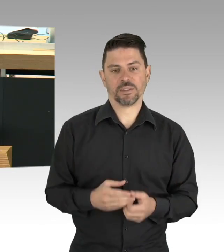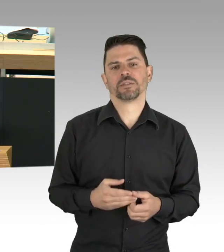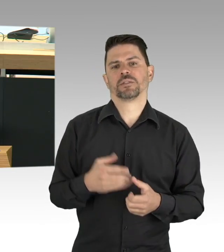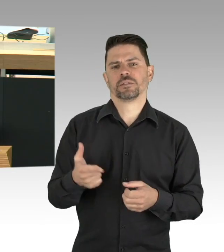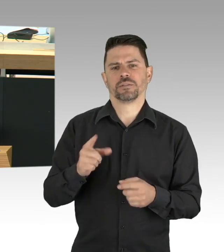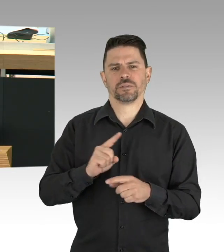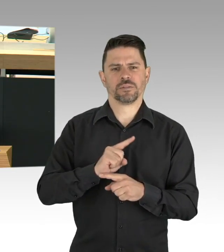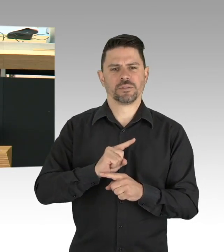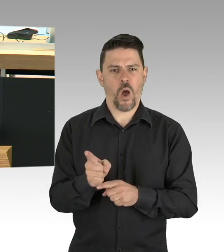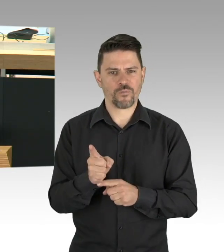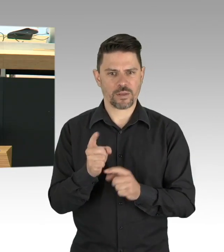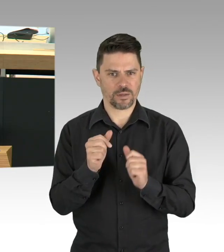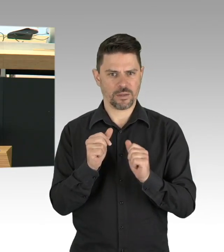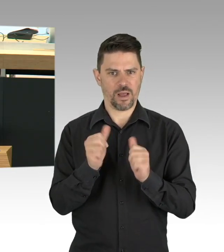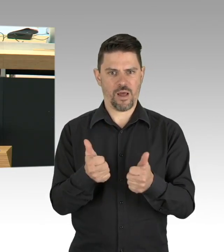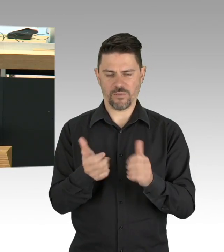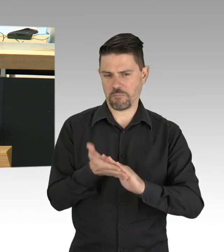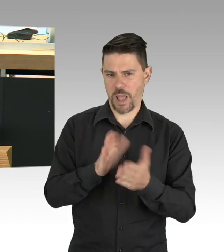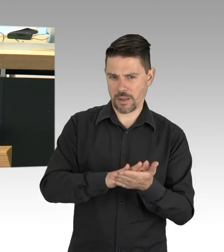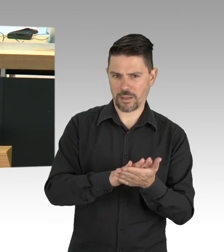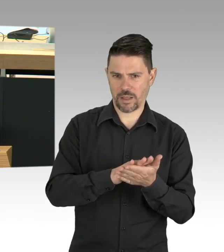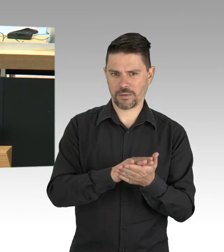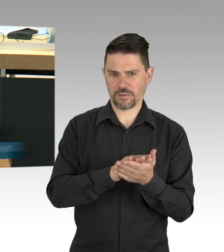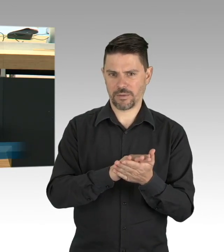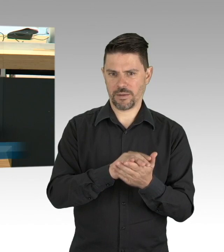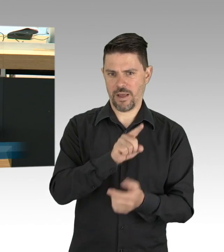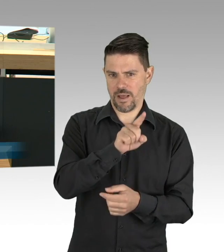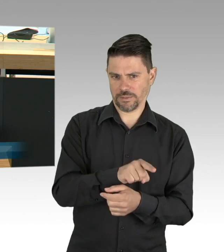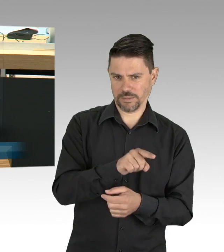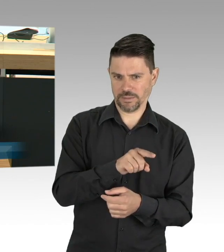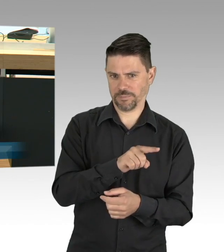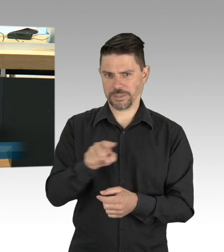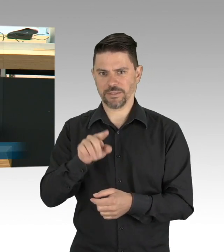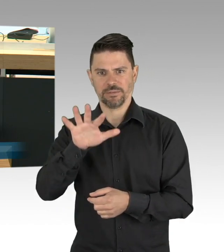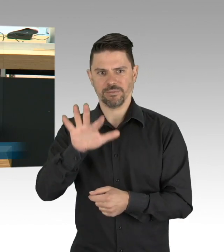Deshalb war die schnelle und unbürokratische Hilfe des Senats an der Stelle richtig und es ist auch richtig,